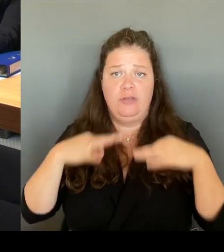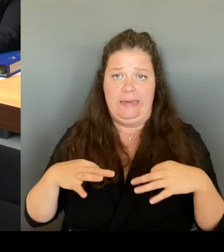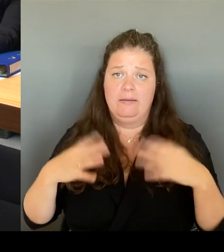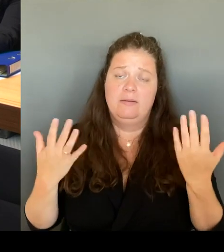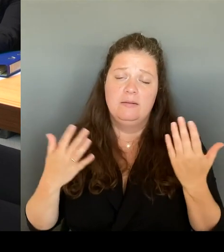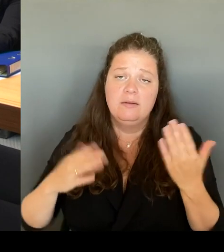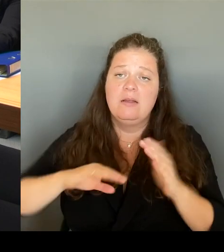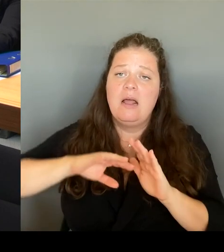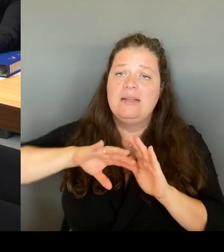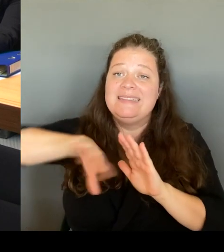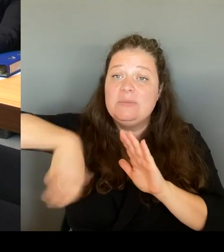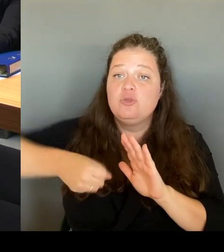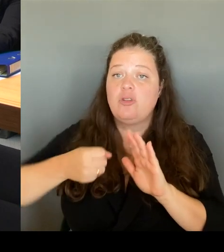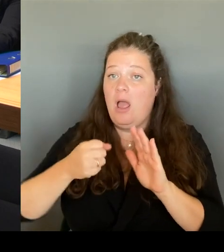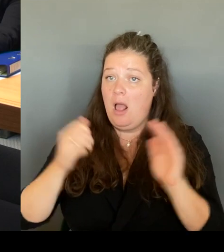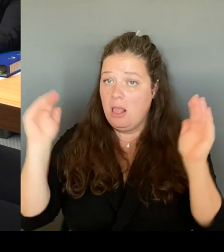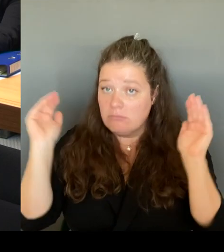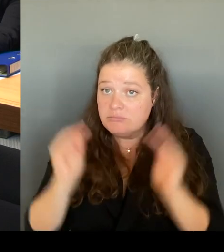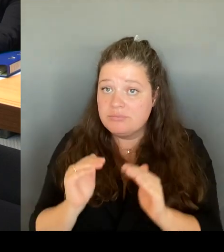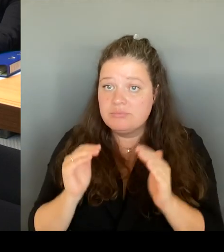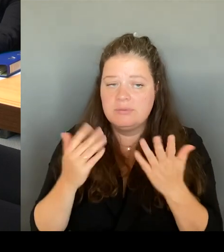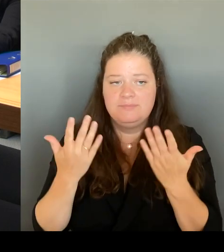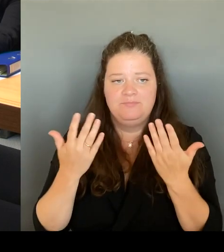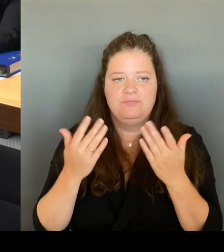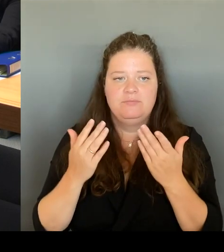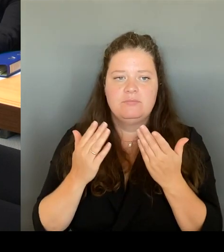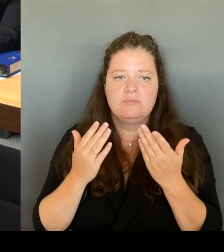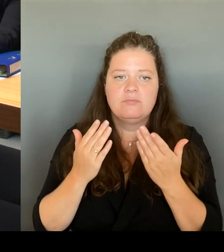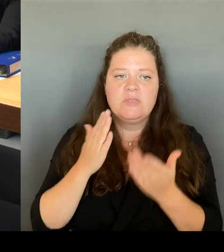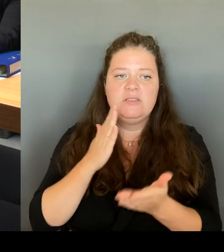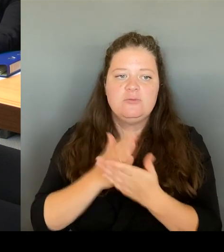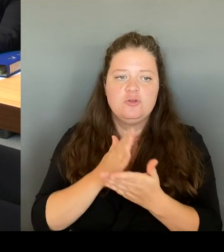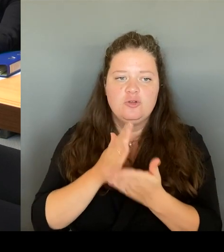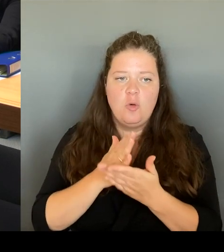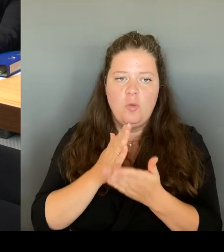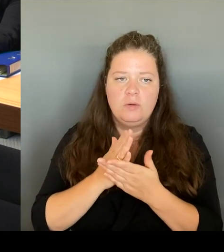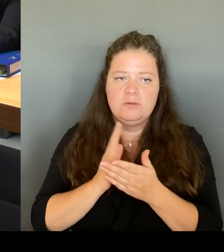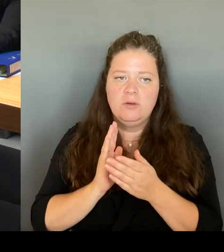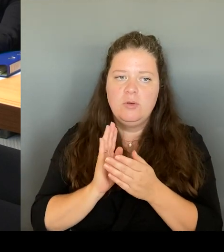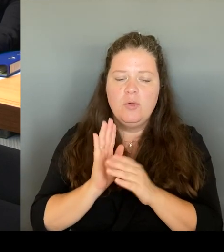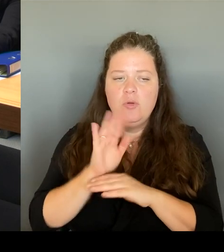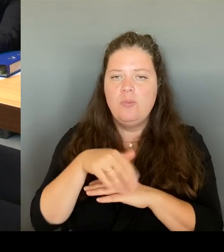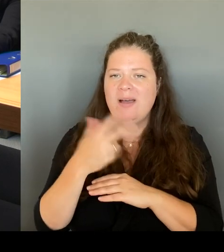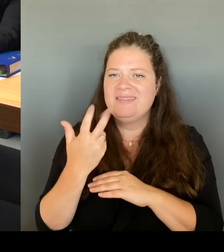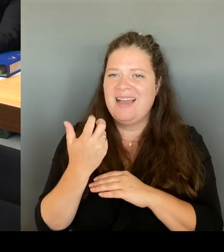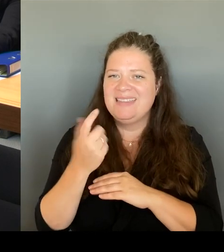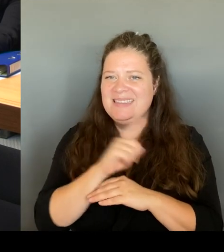wirklich vor Ort dann die Menschen auch hinkommen können. Wir haben viele Touristinnen und